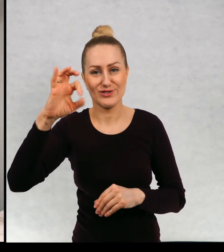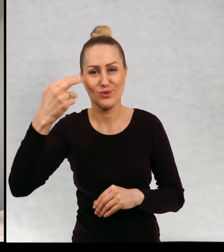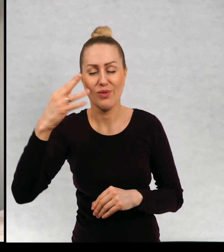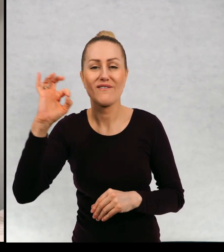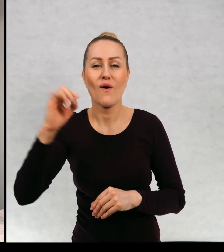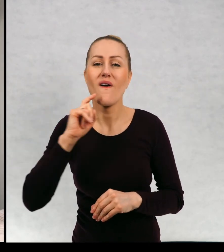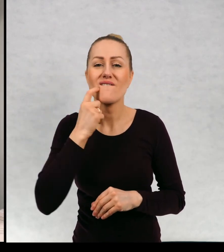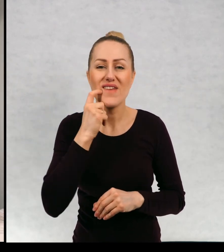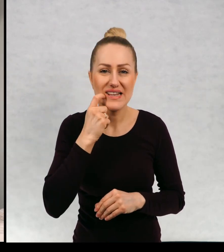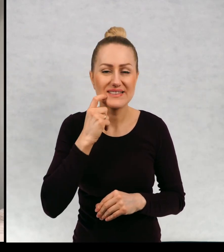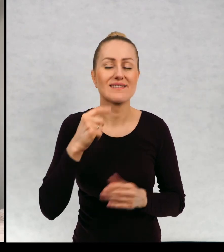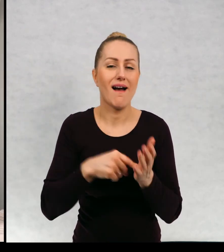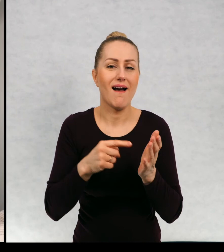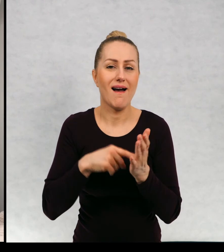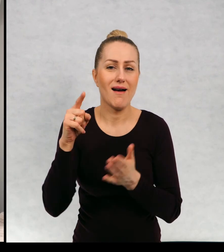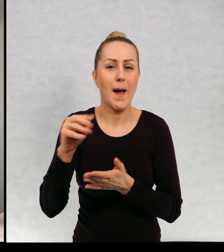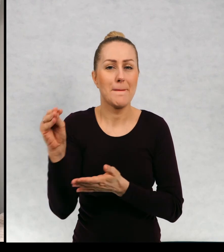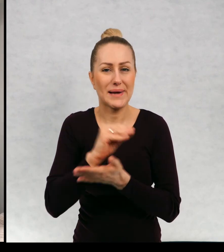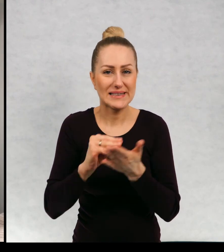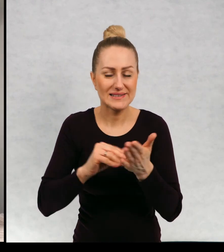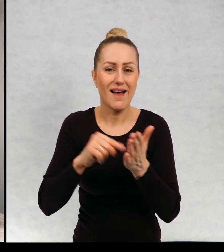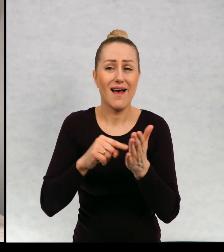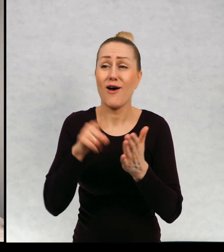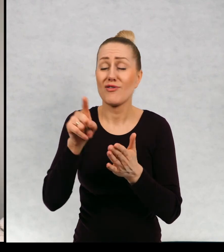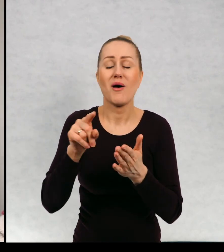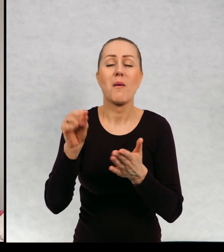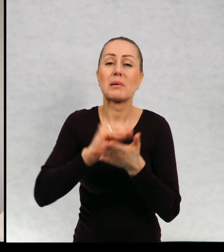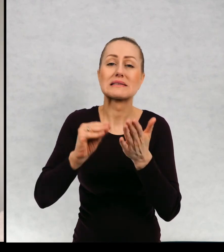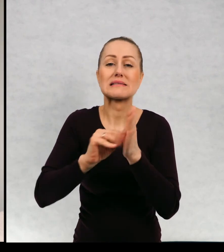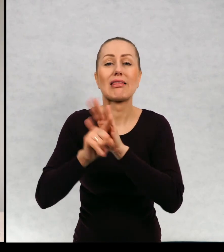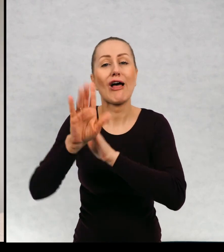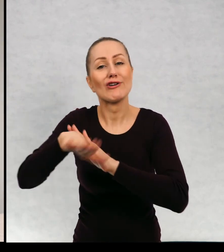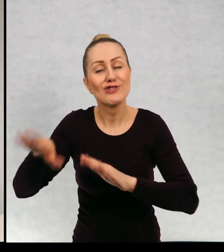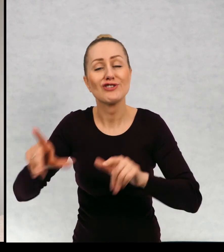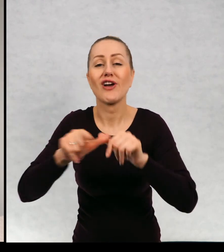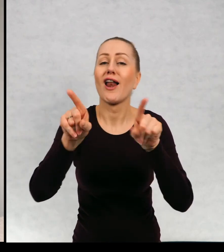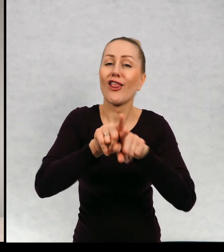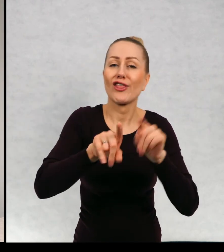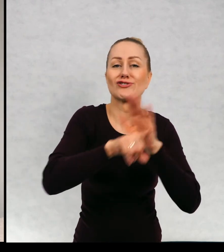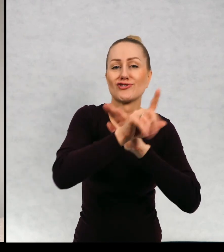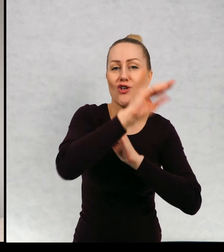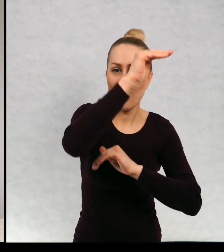Fińska pisarka, która pisała nie tylko dla dzieci. Ale też dla dorosłych.